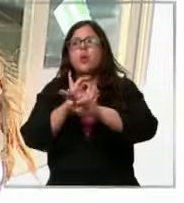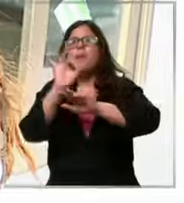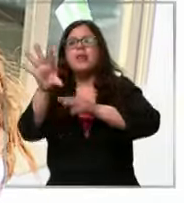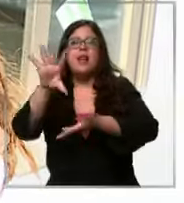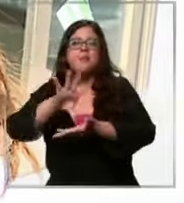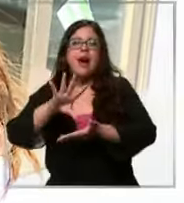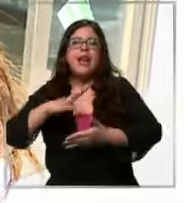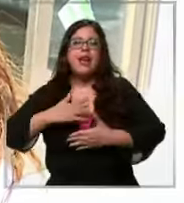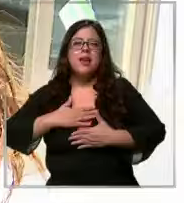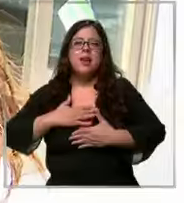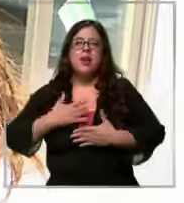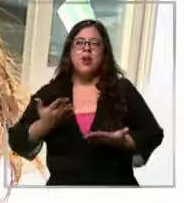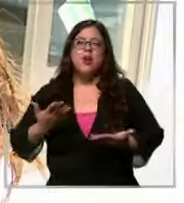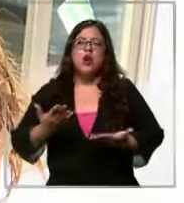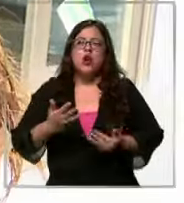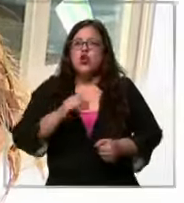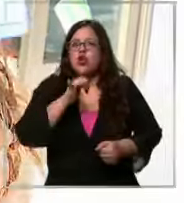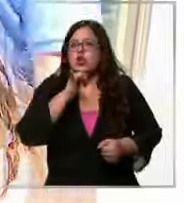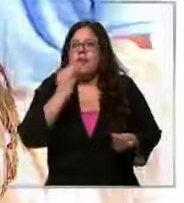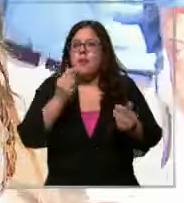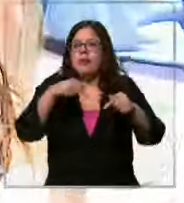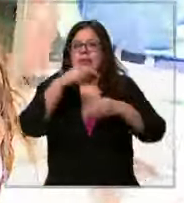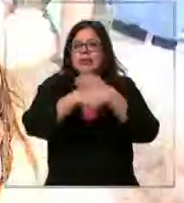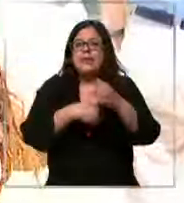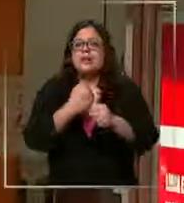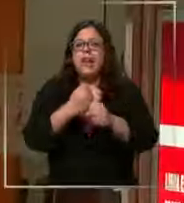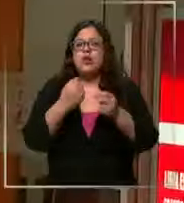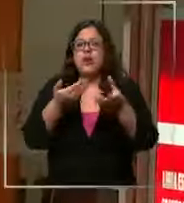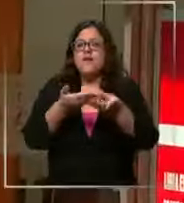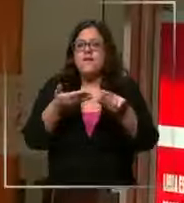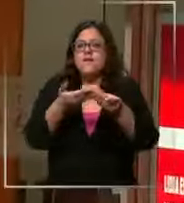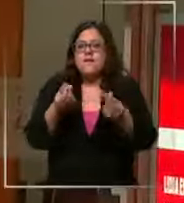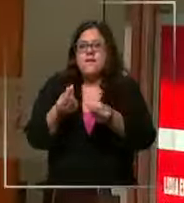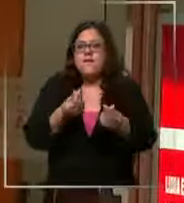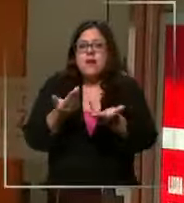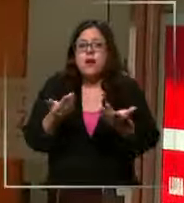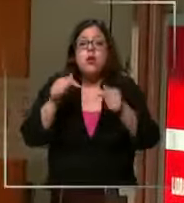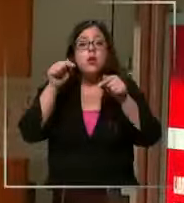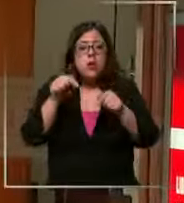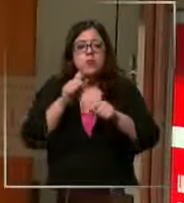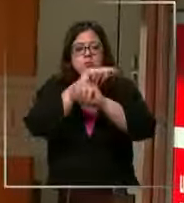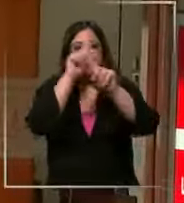ni imaginar cómo se vene ahora este año a ese precio del dólar y esa es la gran pregunta Un